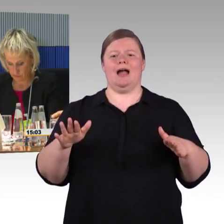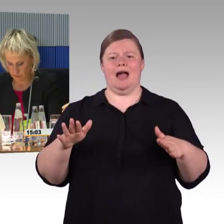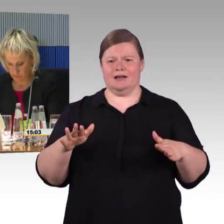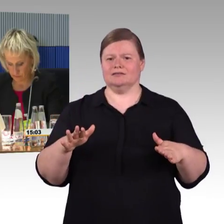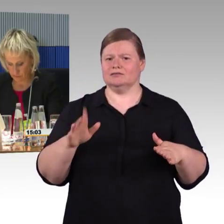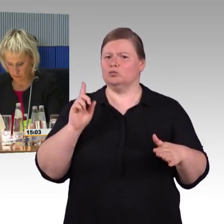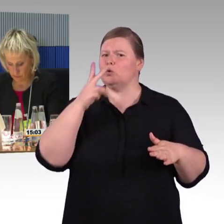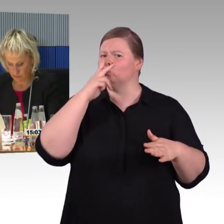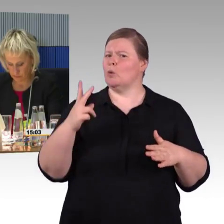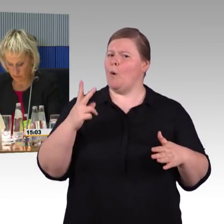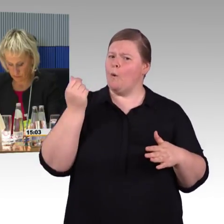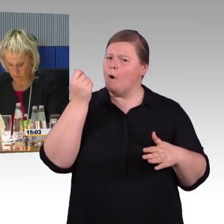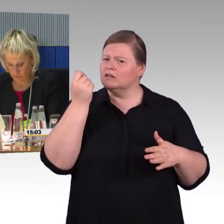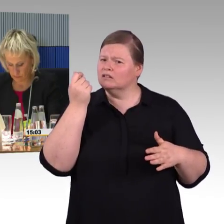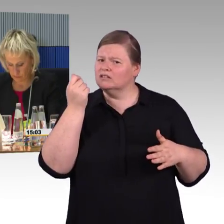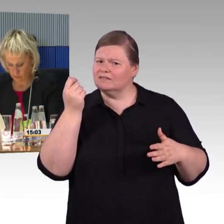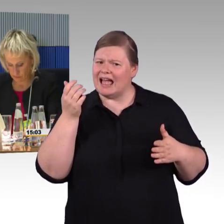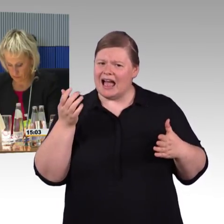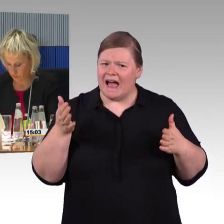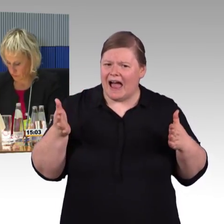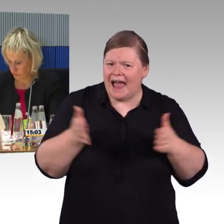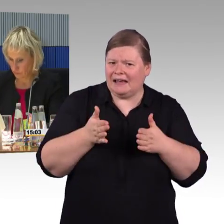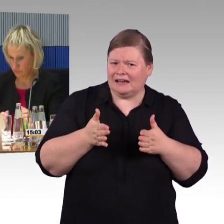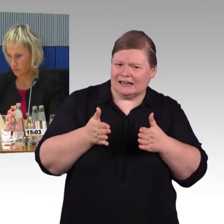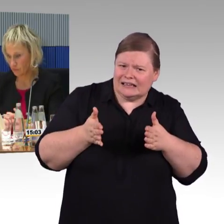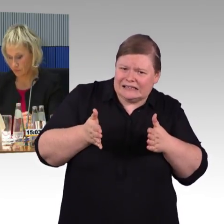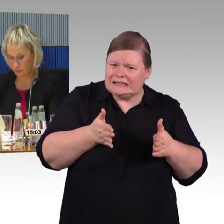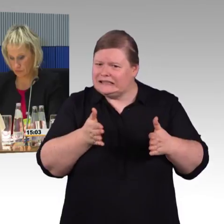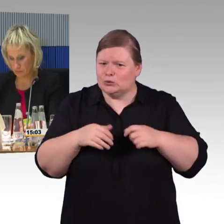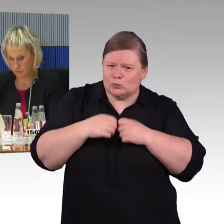Ein Beispiel, es ist mehrfach das Wort "Blindenleitsystem" gefallen,